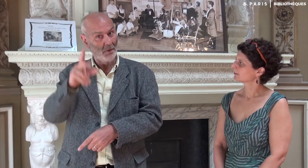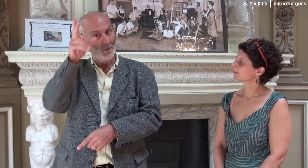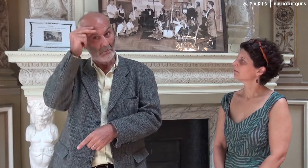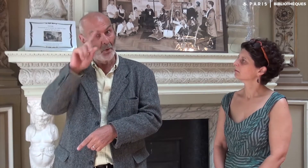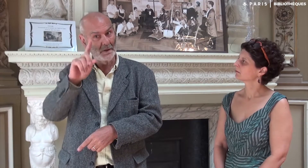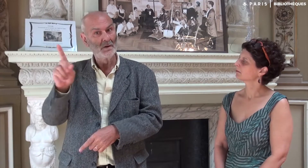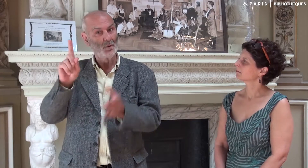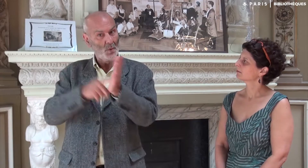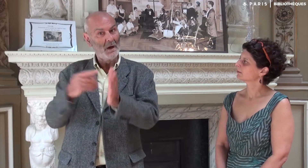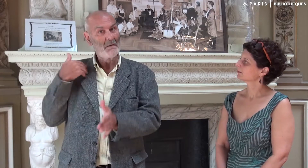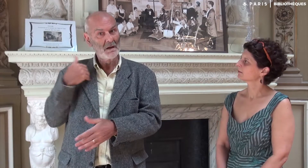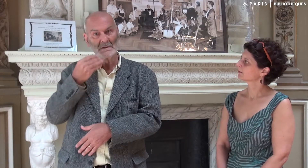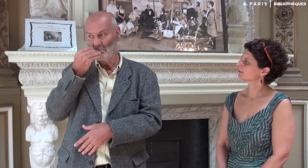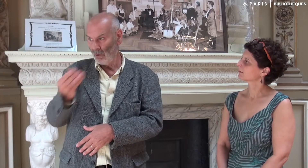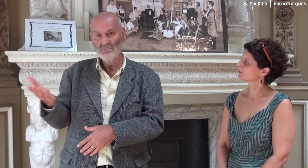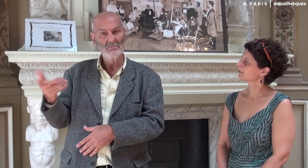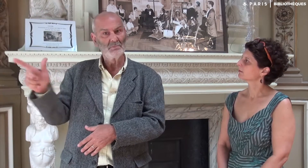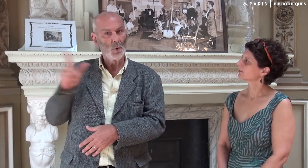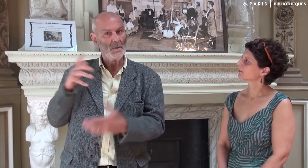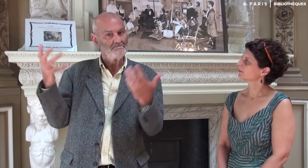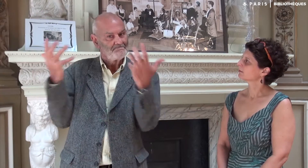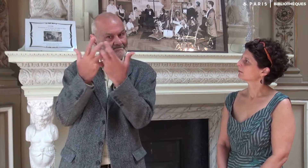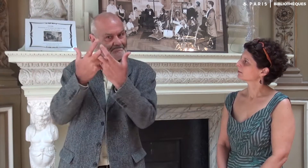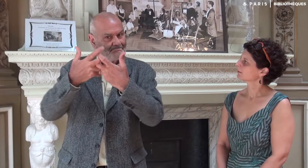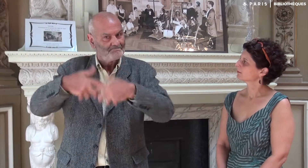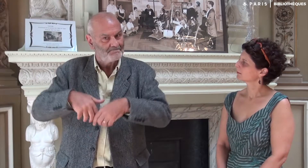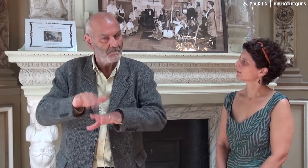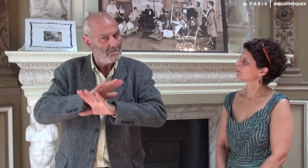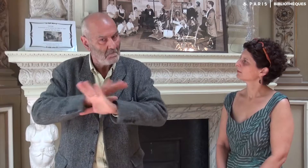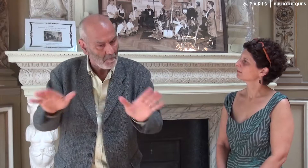elle aussi avait droit de m’appeler si elle ne me comprenait pas ! Nous avions une parfaite entente.